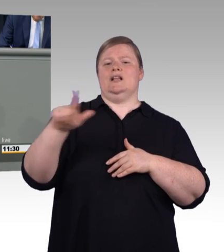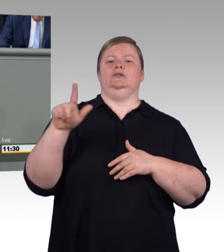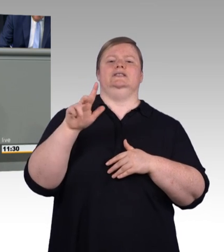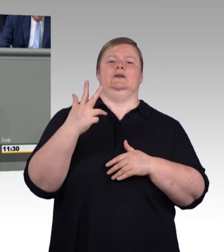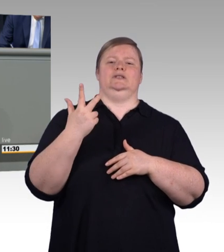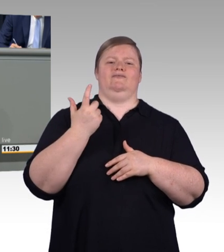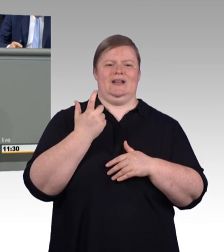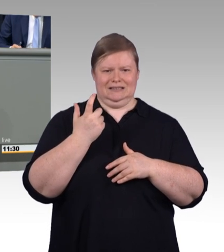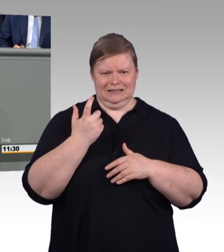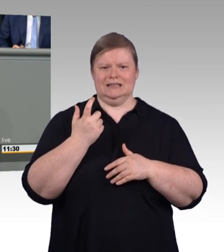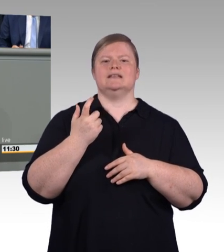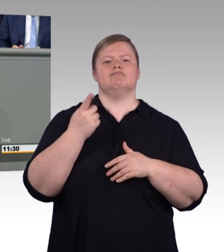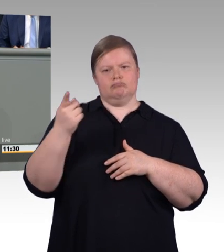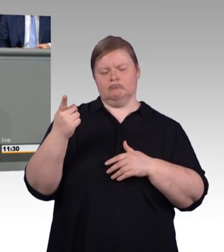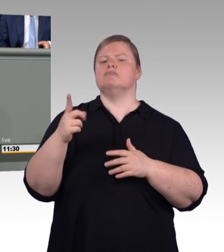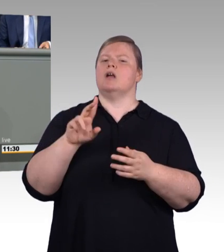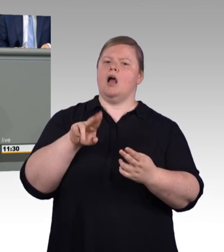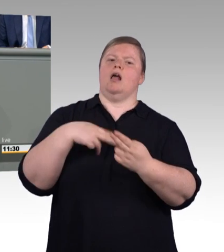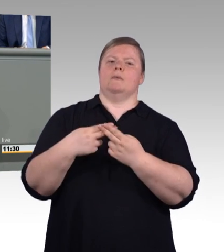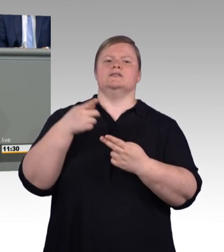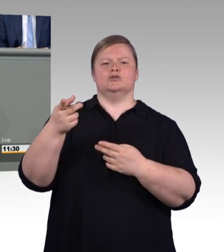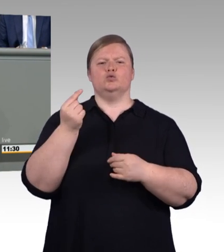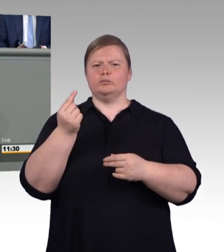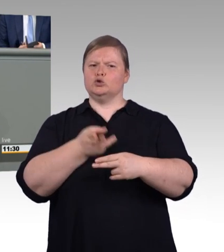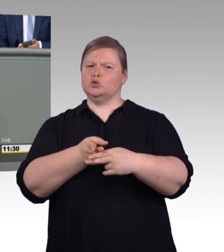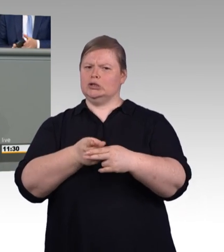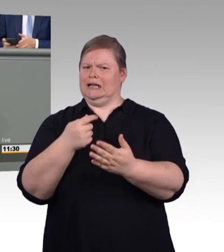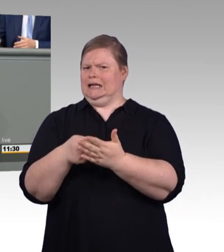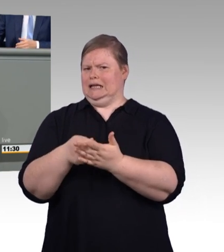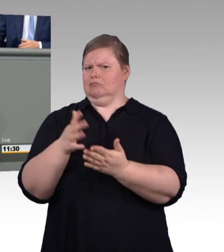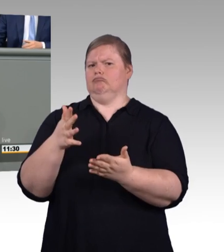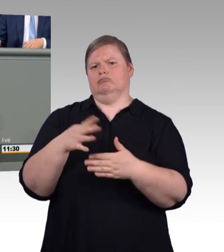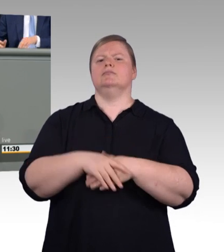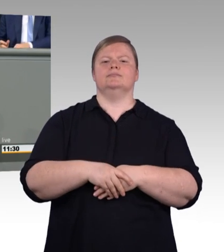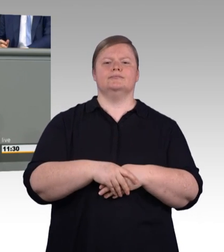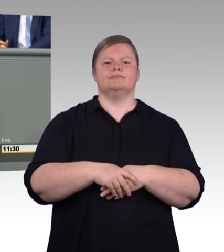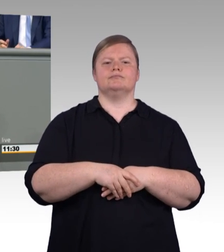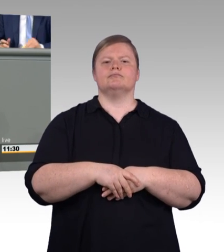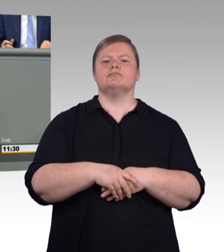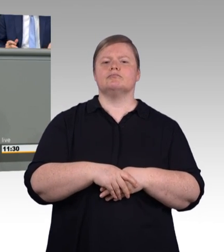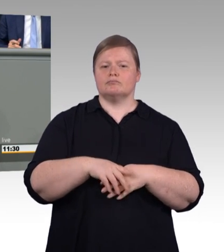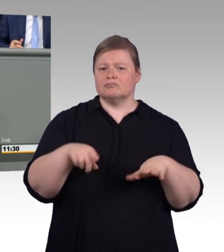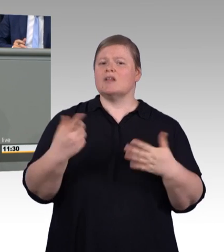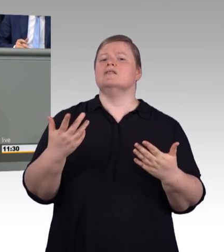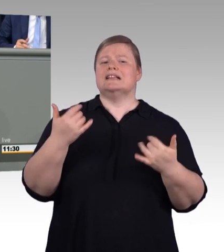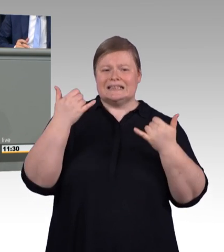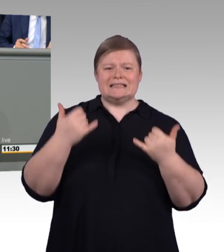Ganz bewusst haben wir übrigens auch bei der Frage, wie hoch die Mindestvergütung sein soll, die Sozialpartner eingebunden.